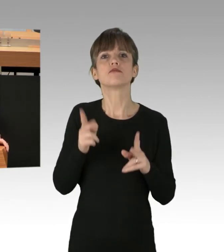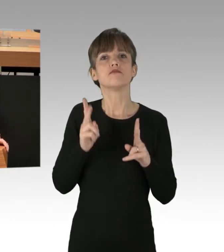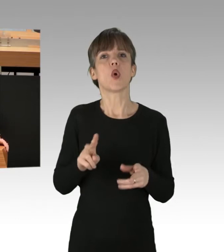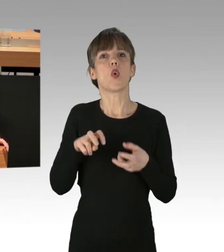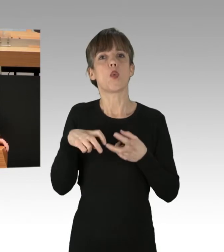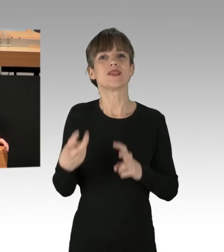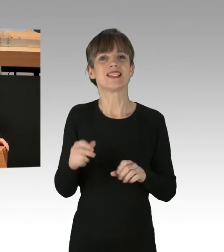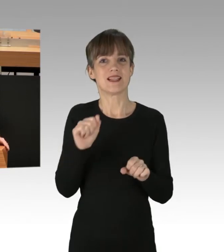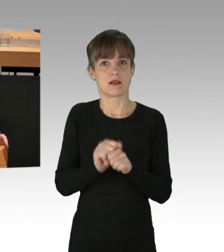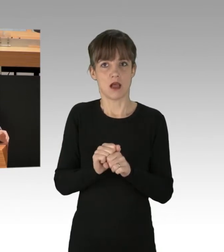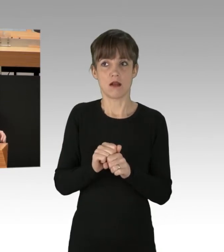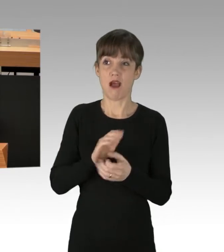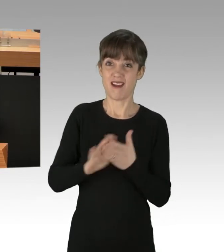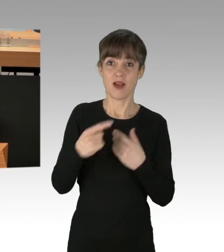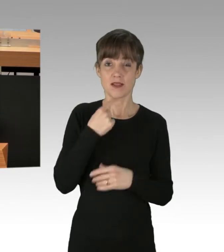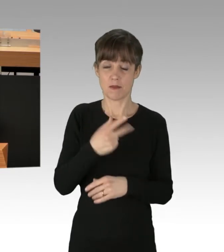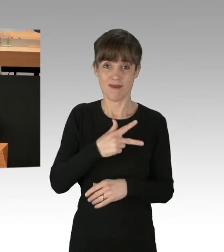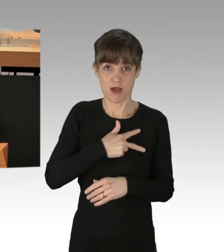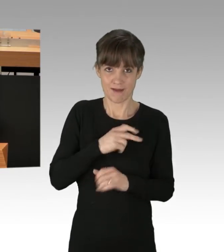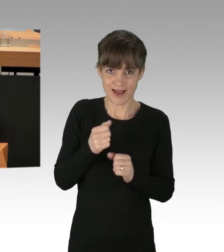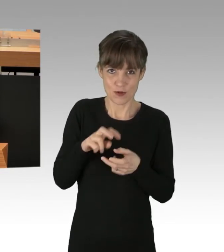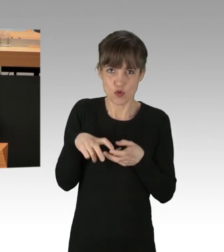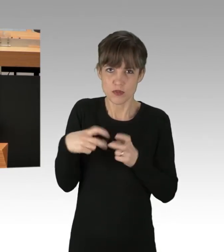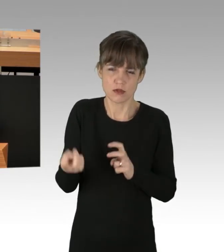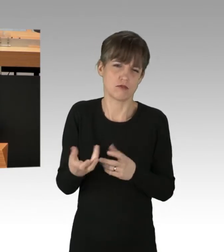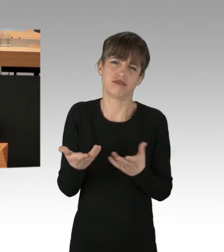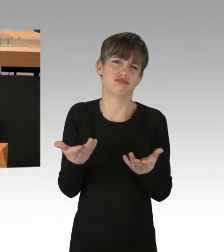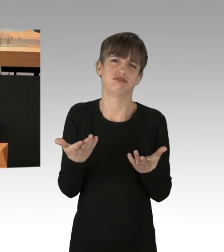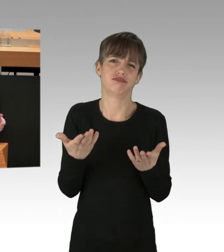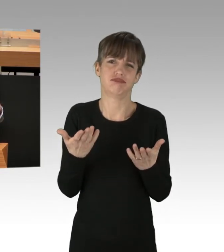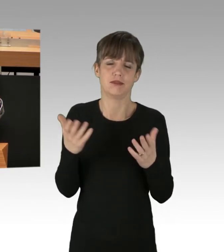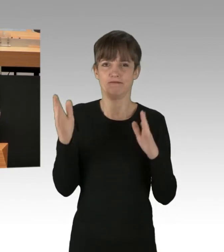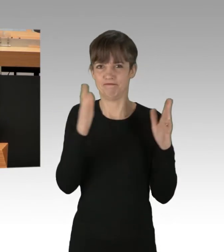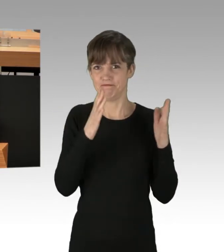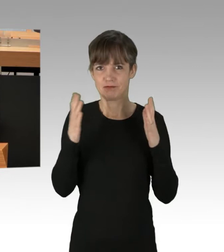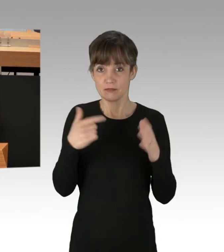(Applaus) ... dass etwas gefordert wird,